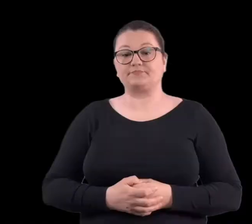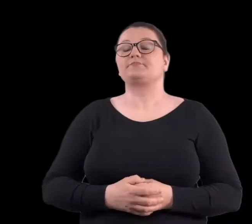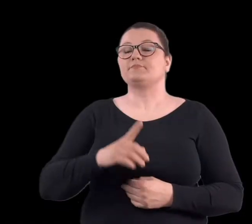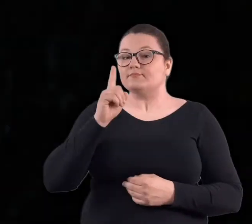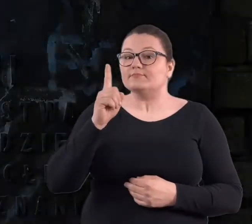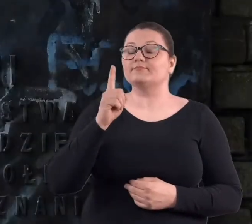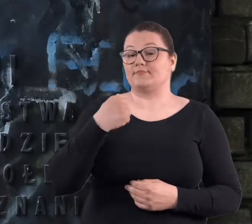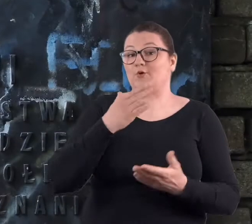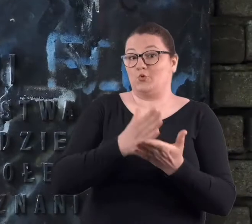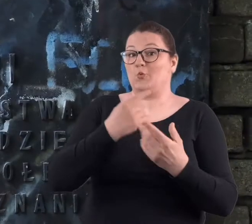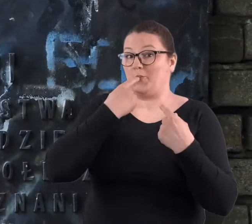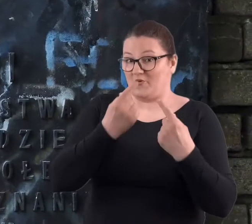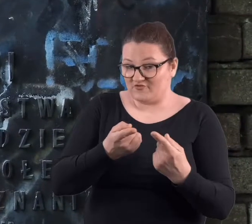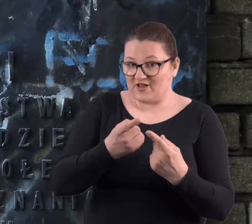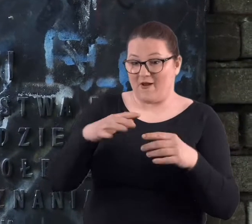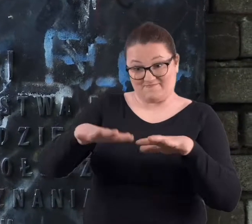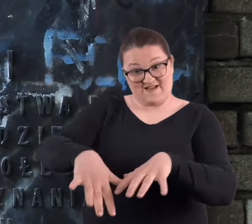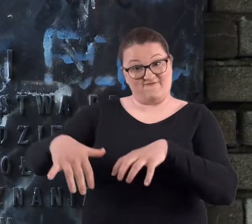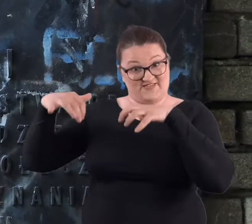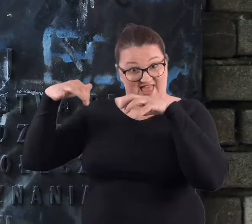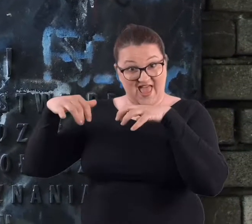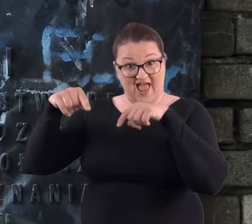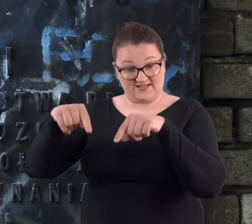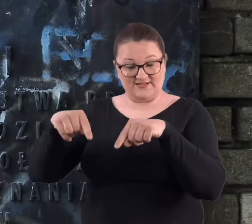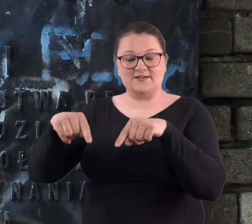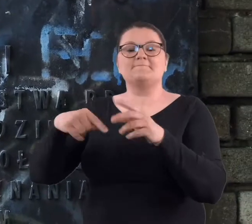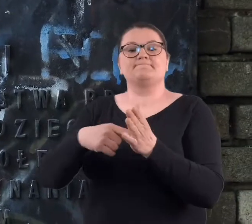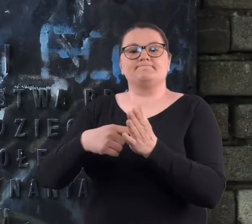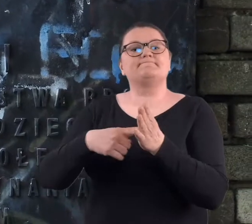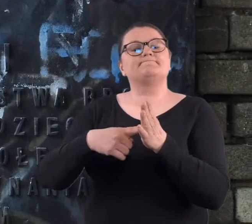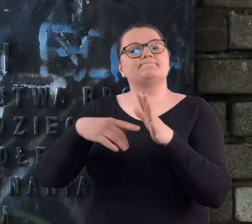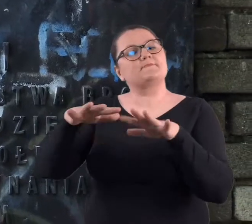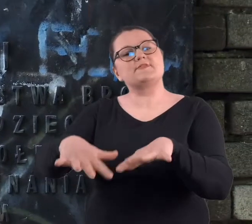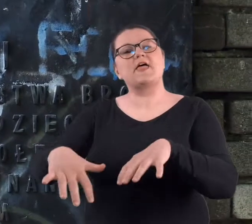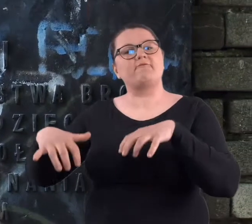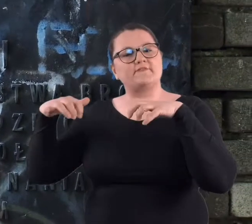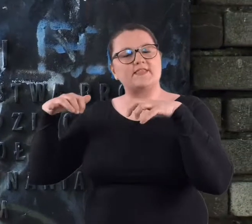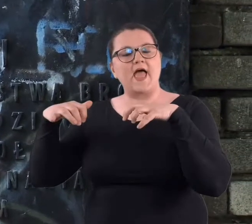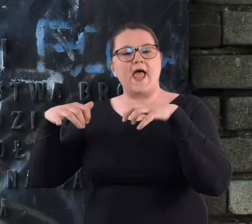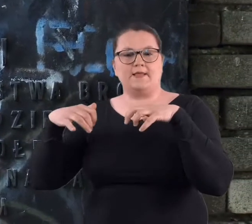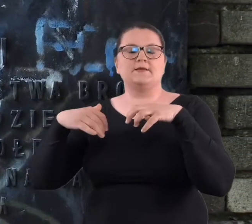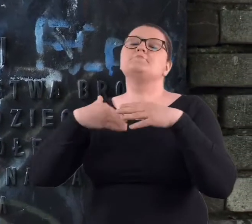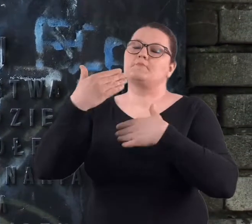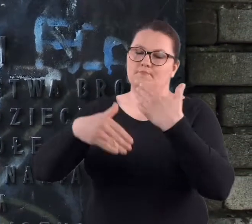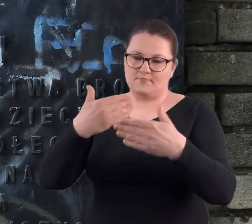Ale jak już wspomniałam o amfiteatrze, to amfiteatr